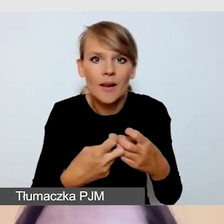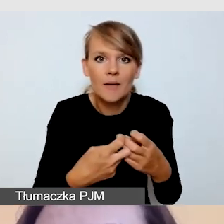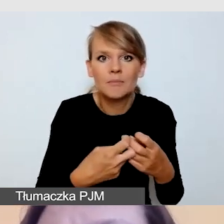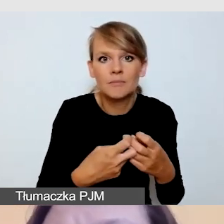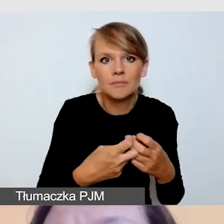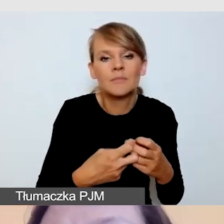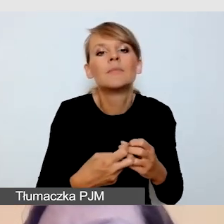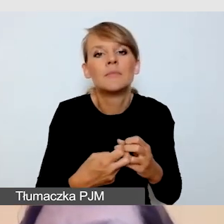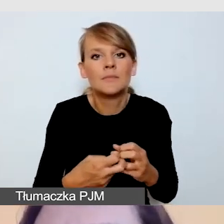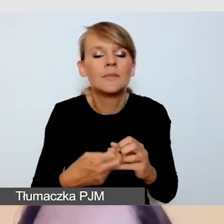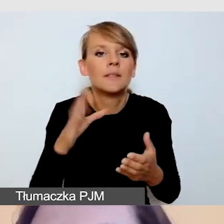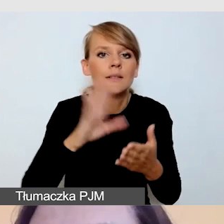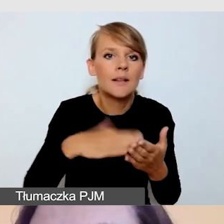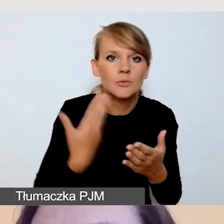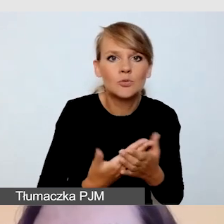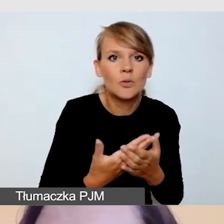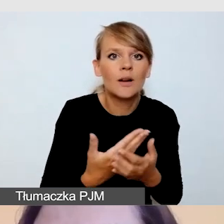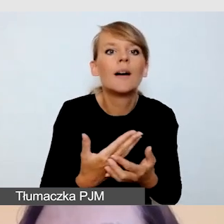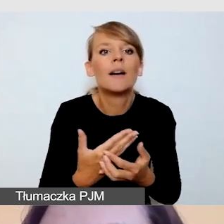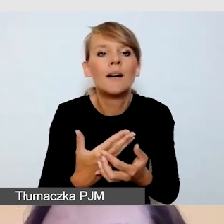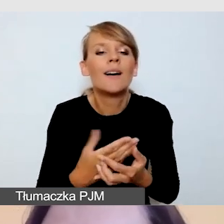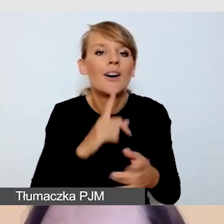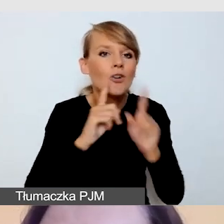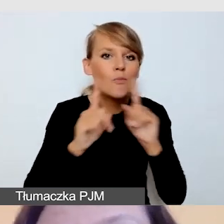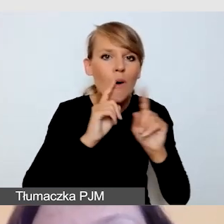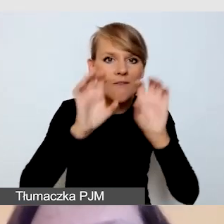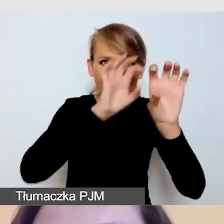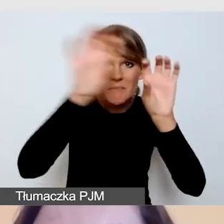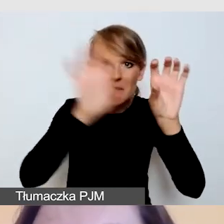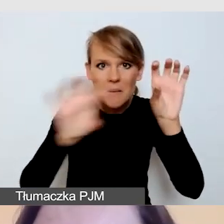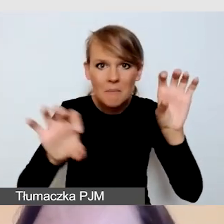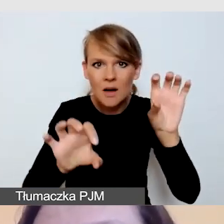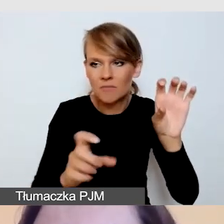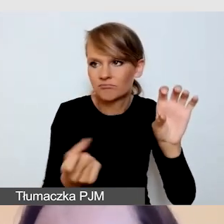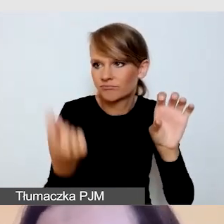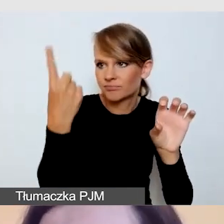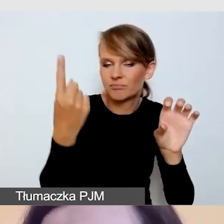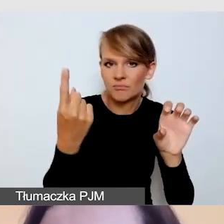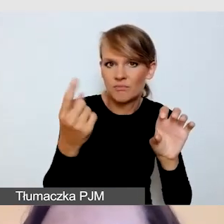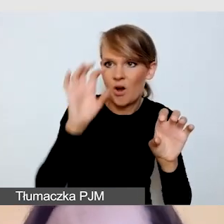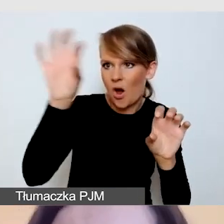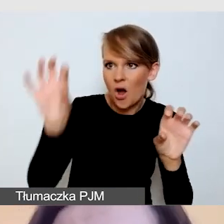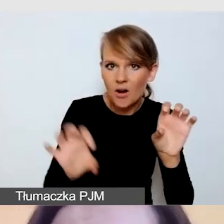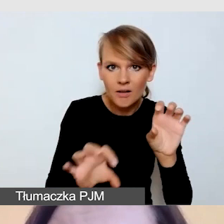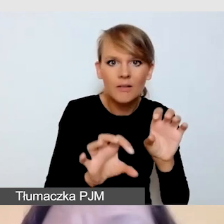gdyby nam do rozmowy dołączyło więcej osób, a nie bylibyśmy w stanie na żywo tego skoordynować.